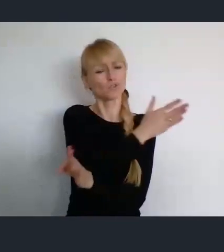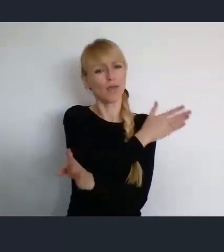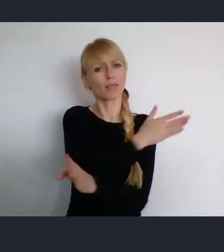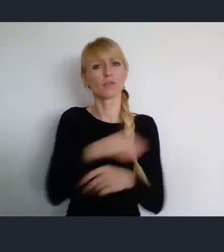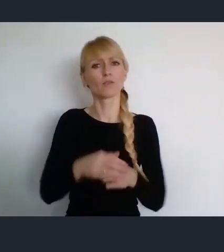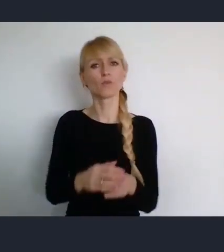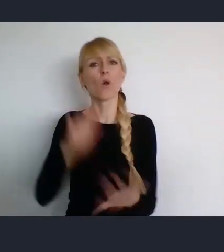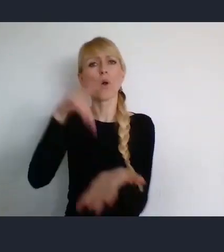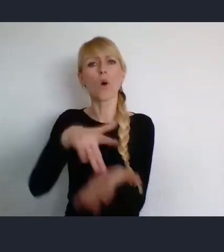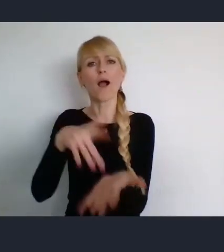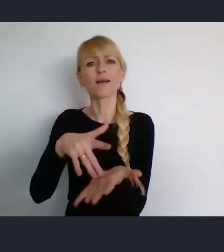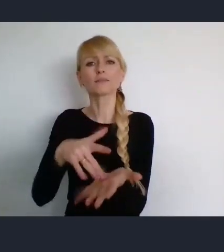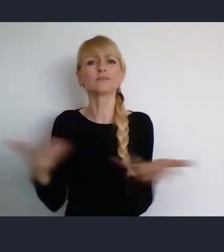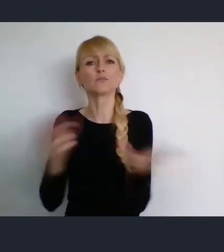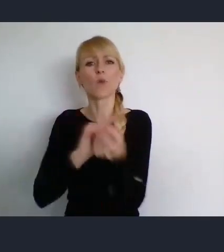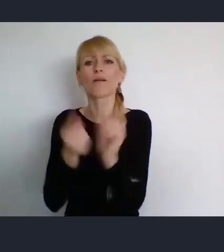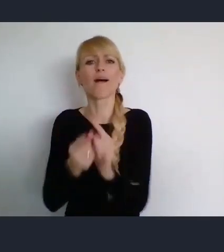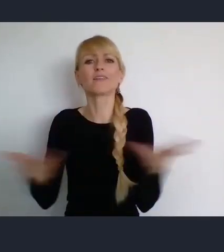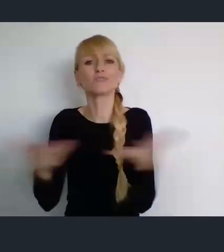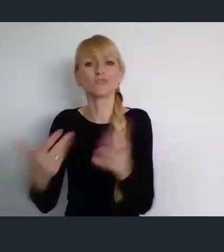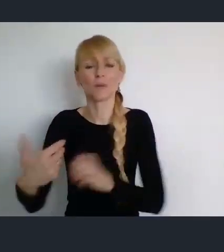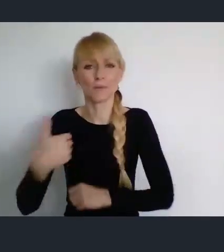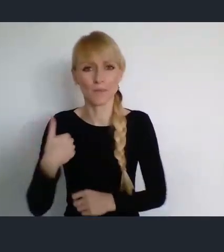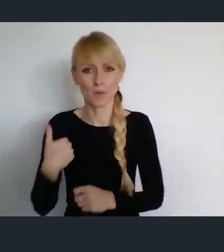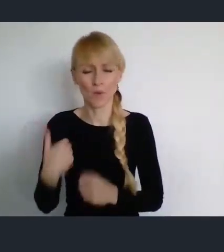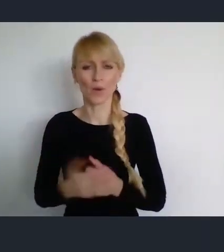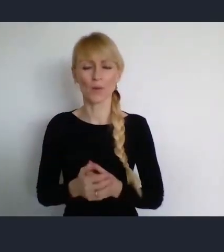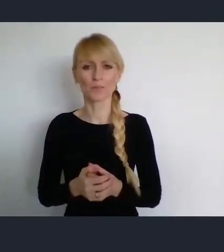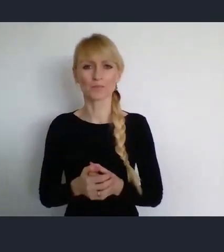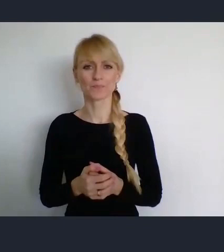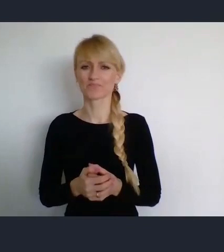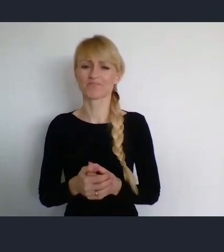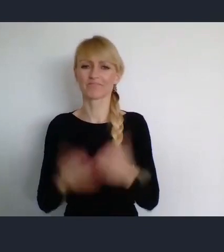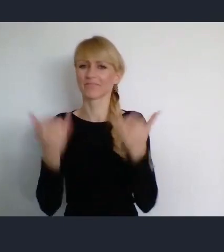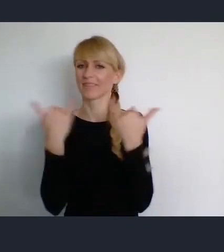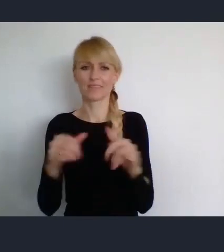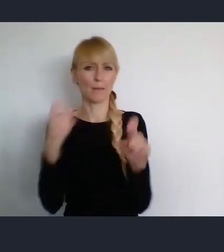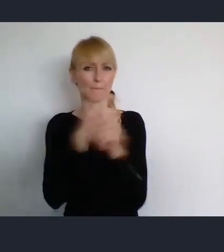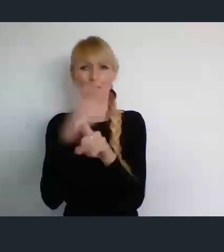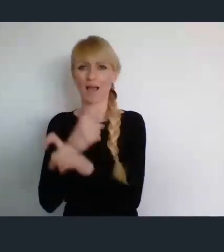raczej dosyć egzotyczne. A jeszcze czasami przypadały w okresie wyborczym,